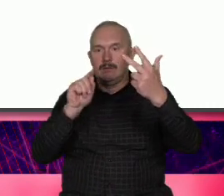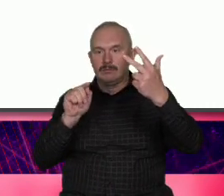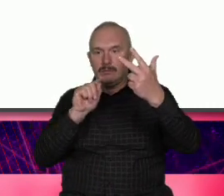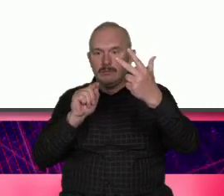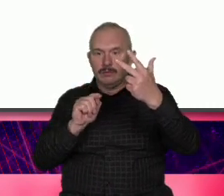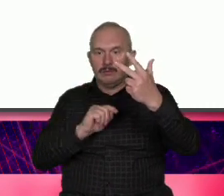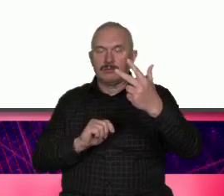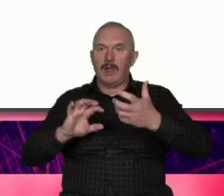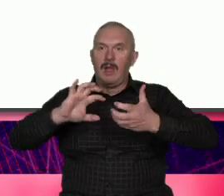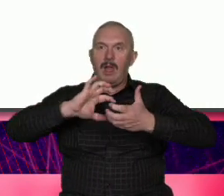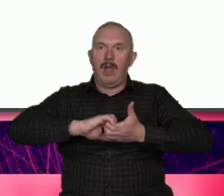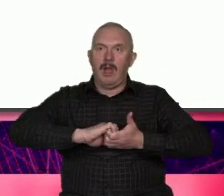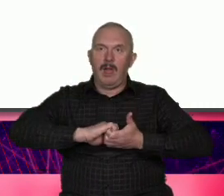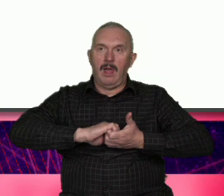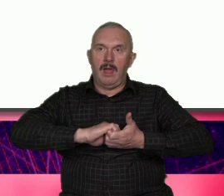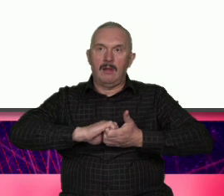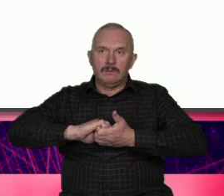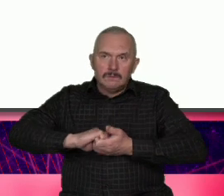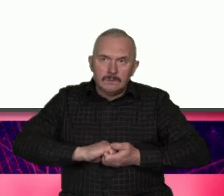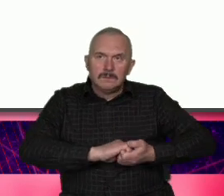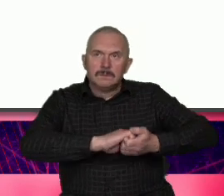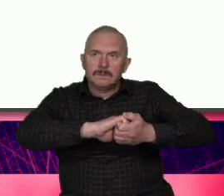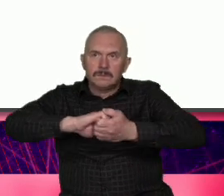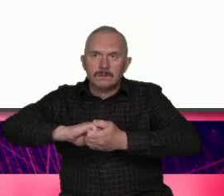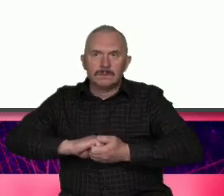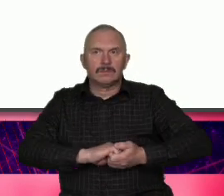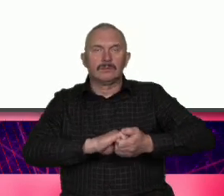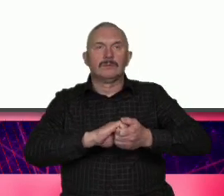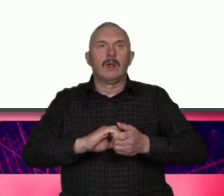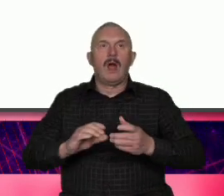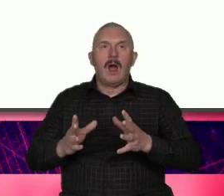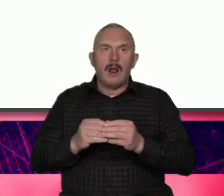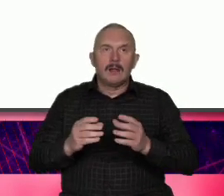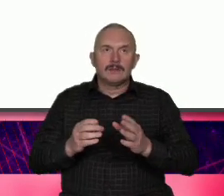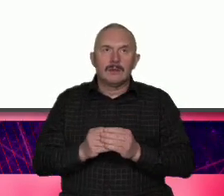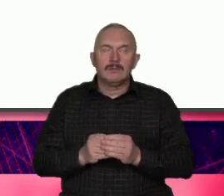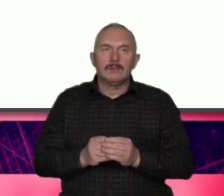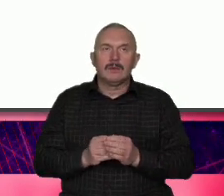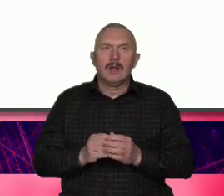zapominać o tym co zbudowało potęgę Warszawy i dalej stanowi o jej sile ten